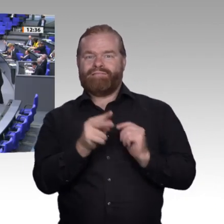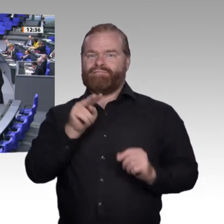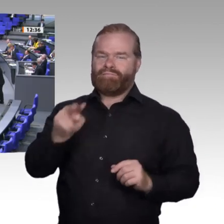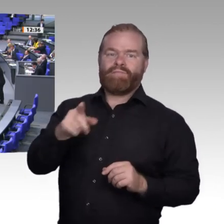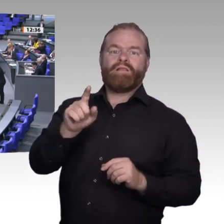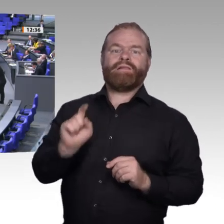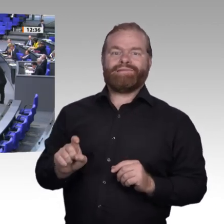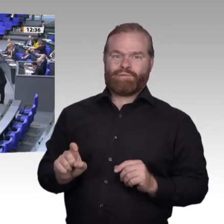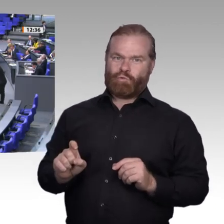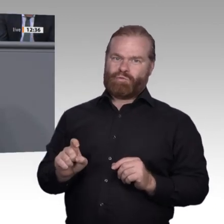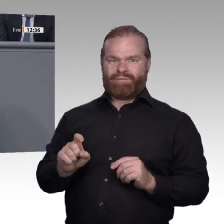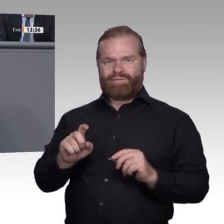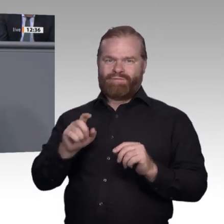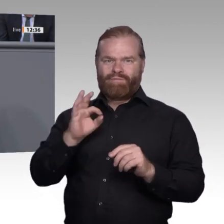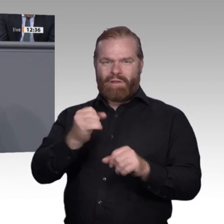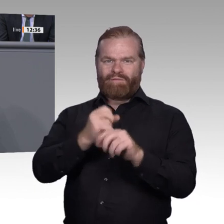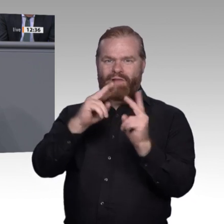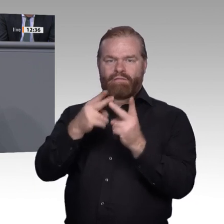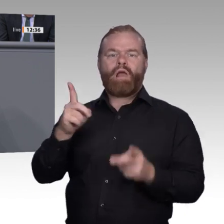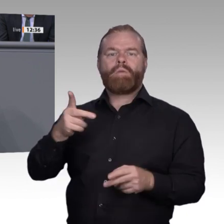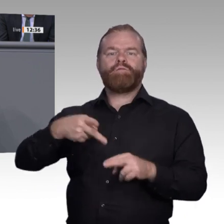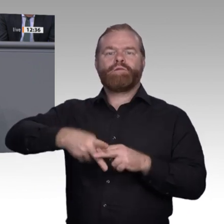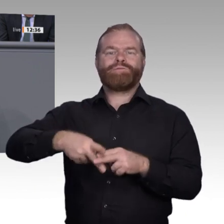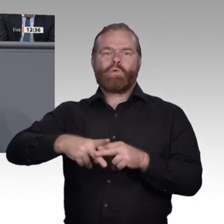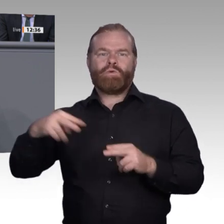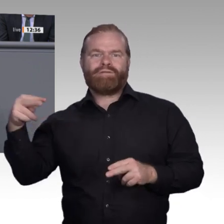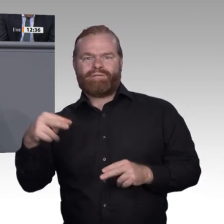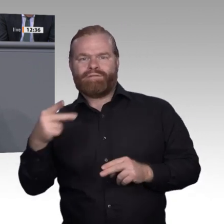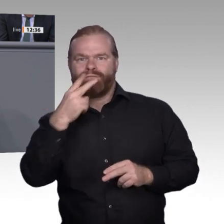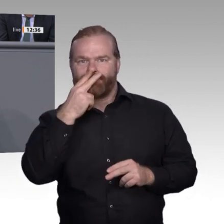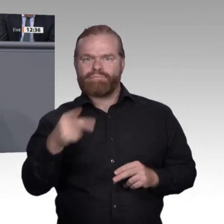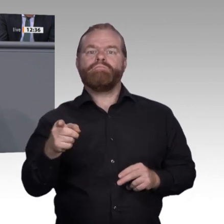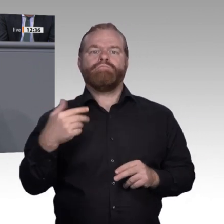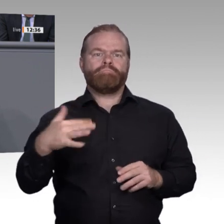Die strategische Herausforderung ist insofern formuliert als die Reformulierung der Beruflichkeit